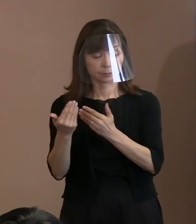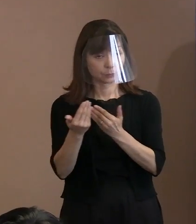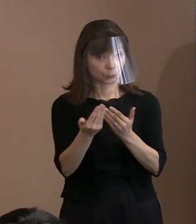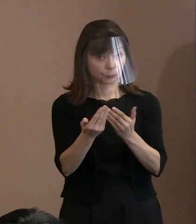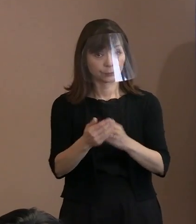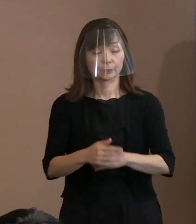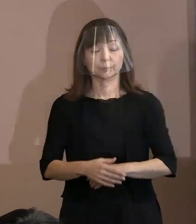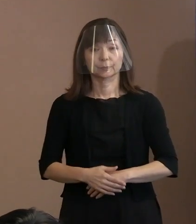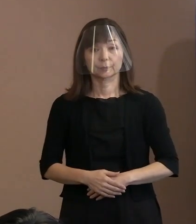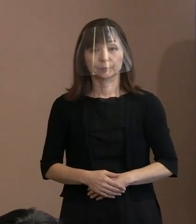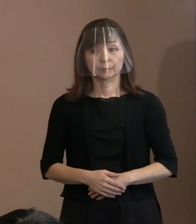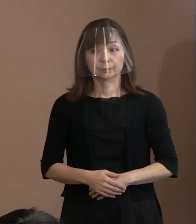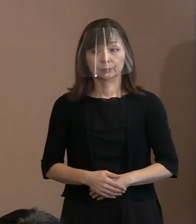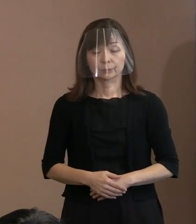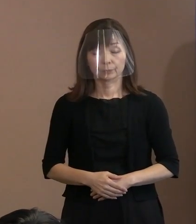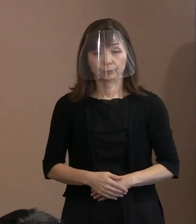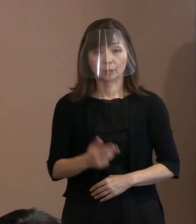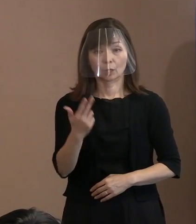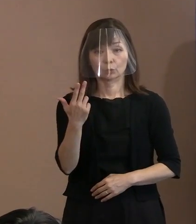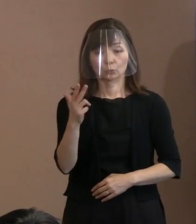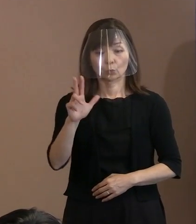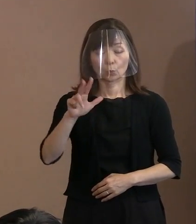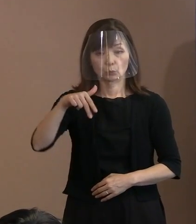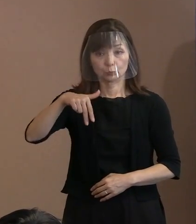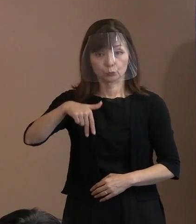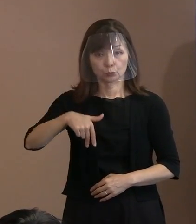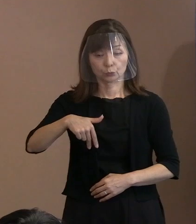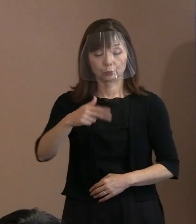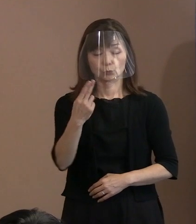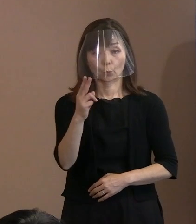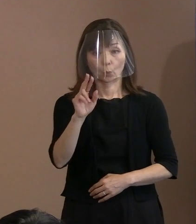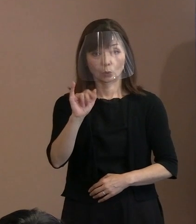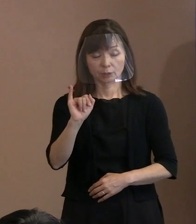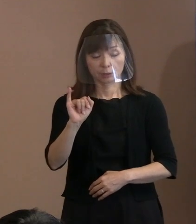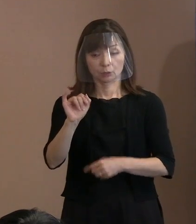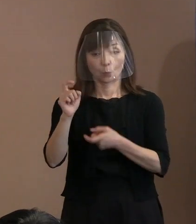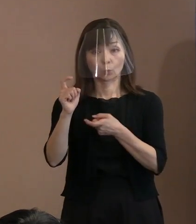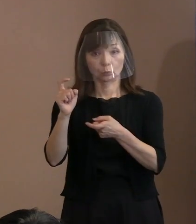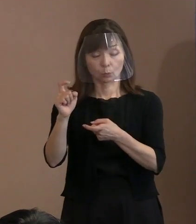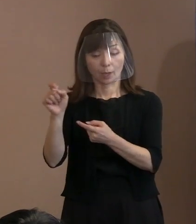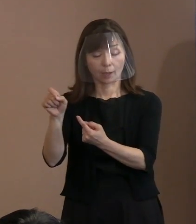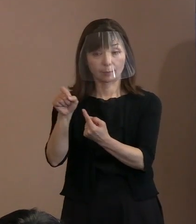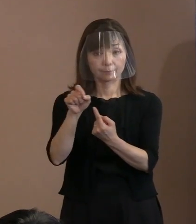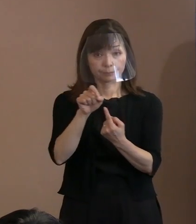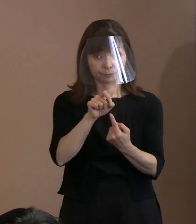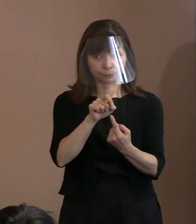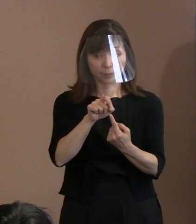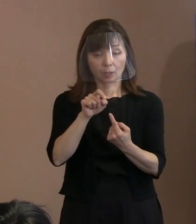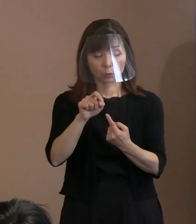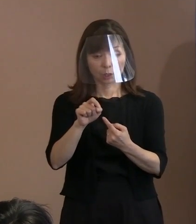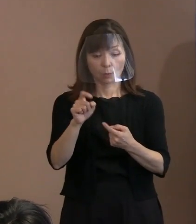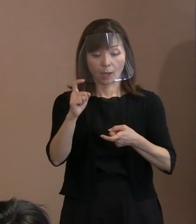(記者)まず､すいません｡ このトルストイの言葉なんですけれども､ 引用がこれカギ括弧を付けていただくと､